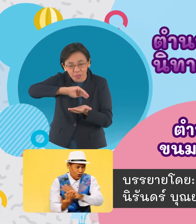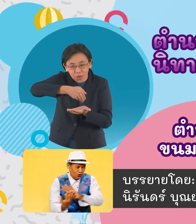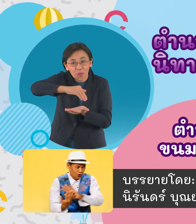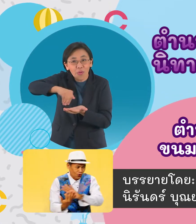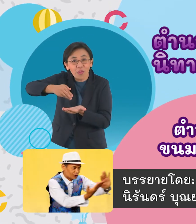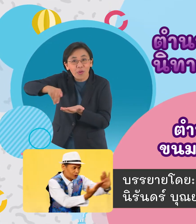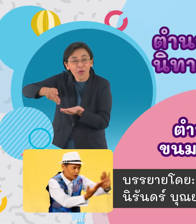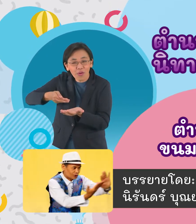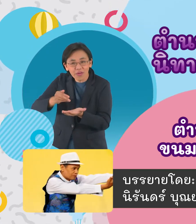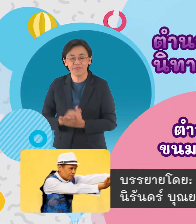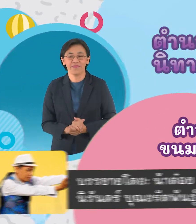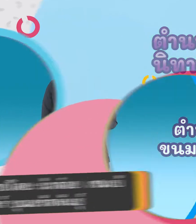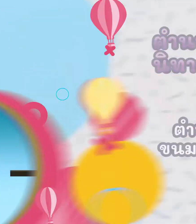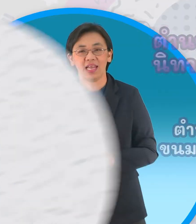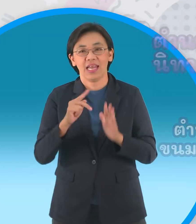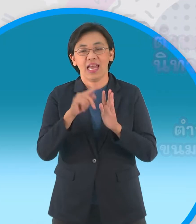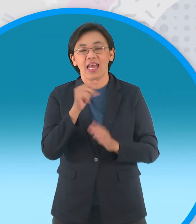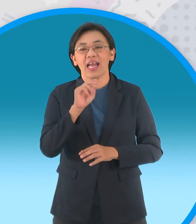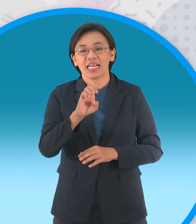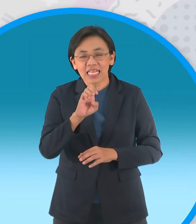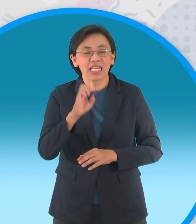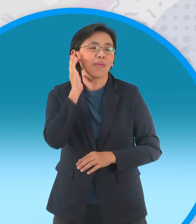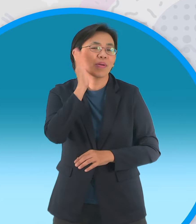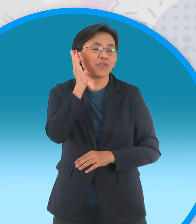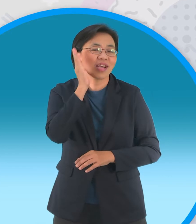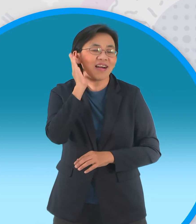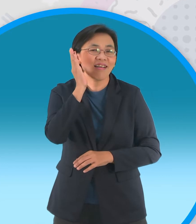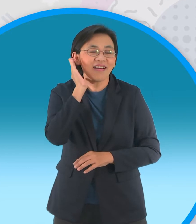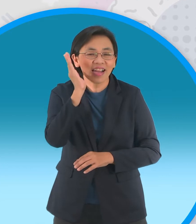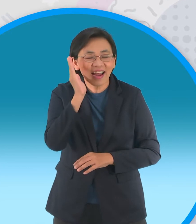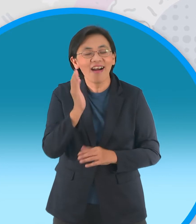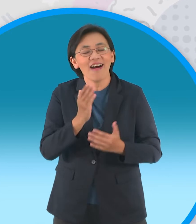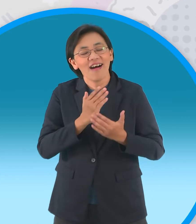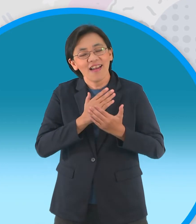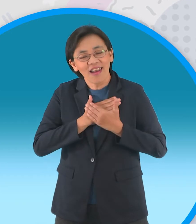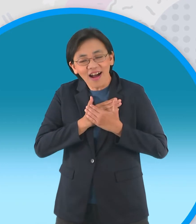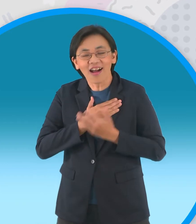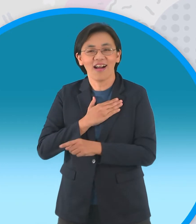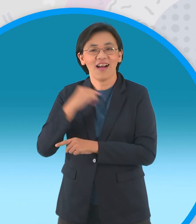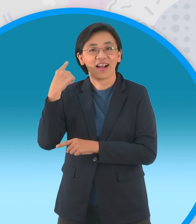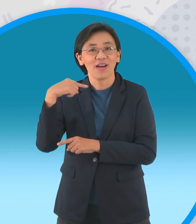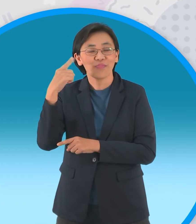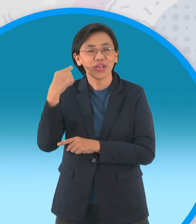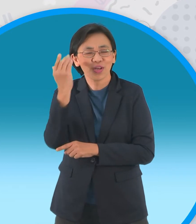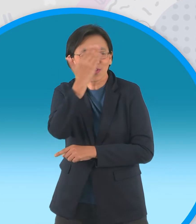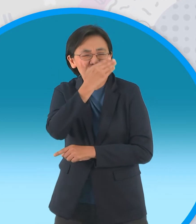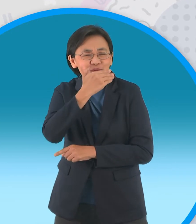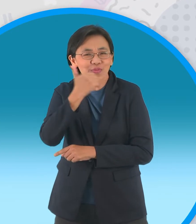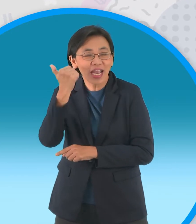กะทิหนุ่มน้อยแห่งดงมะพร้าวเตี้ยแอบมีความ รักกับหนูแป้งสาวสวยประจำหมู่บ้าน